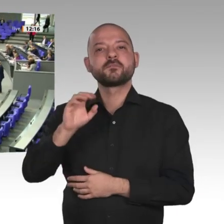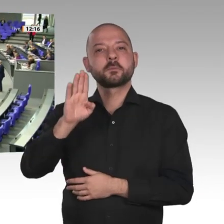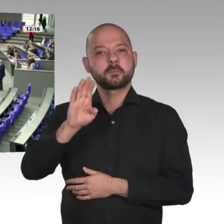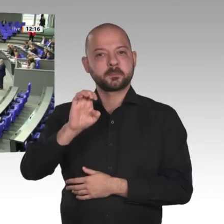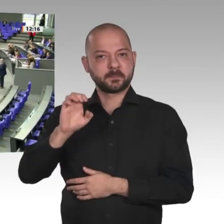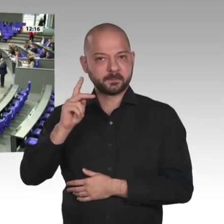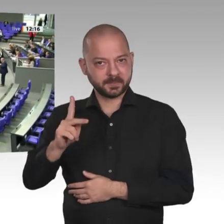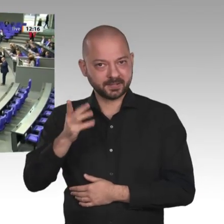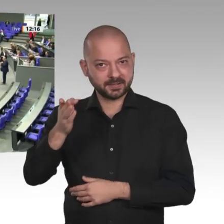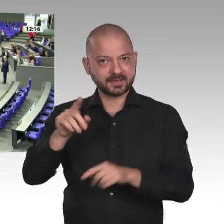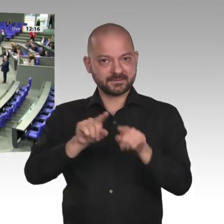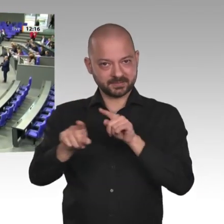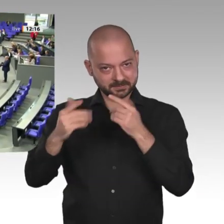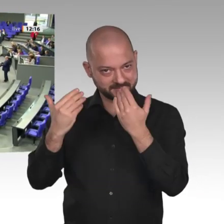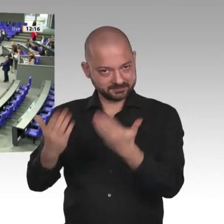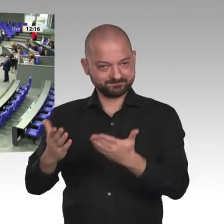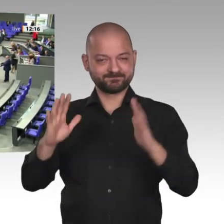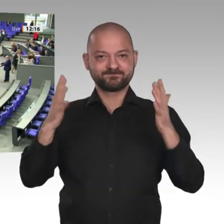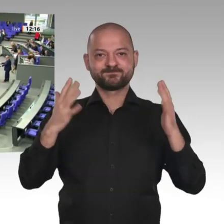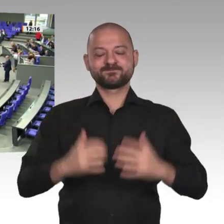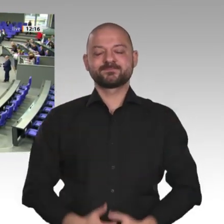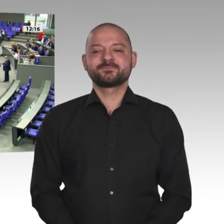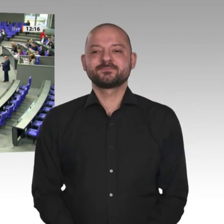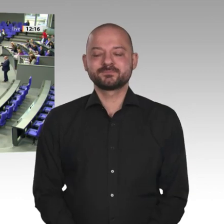Frau Präsidentin! Meine sehr verehrten Damen und Herren!